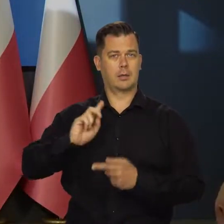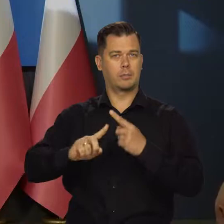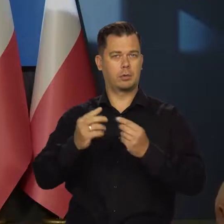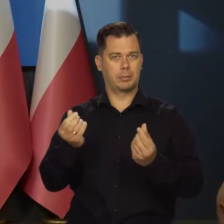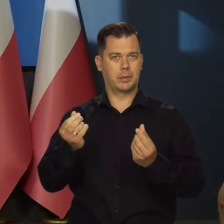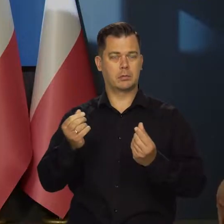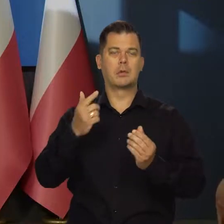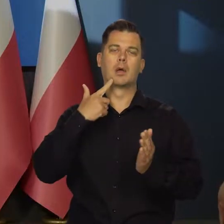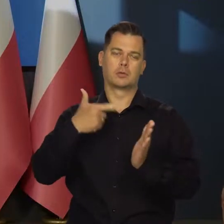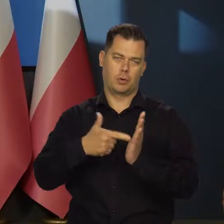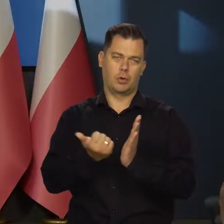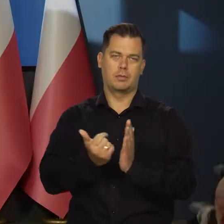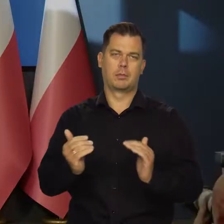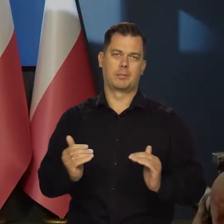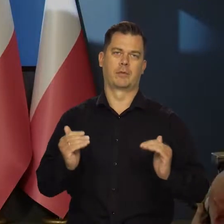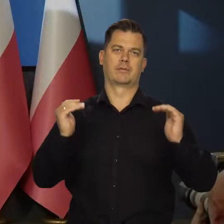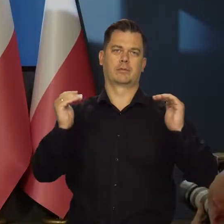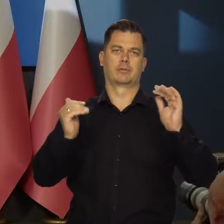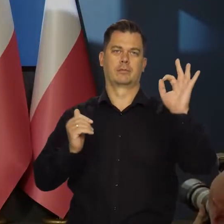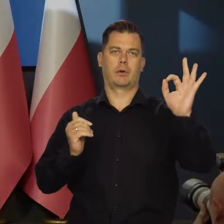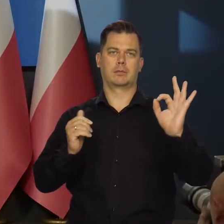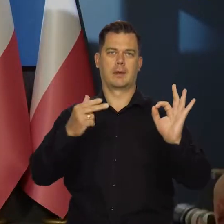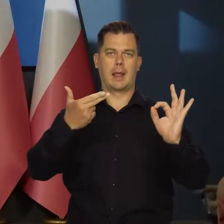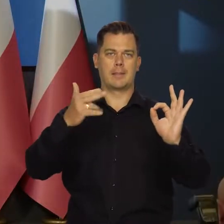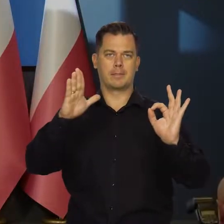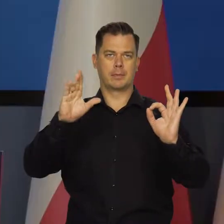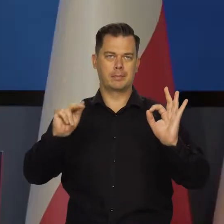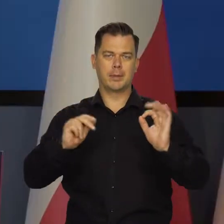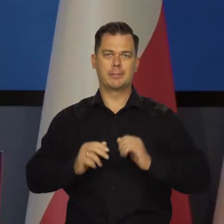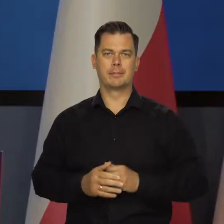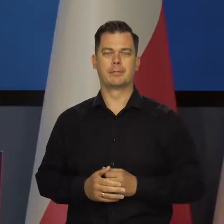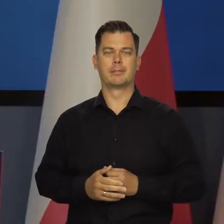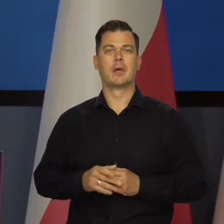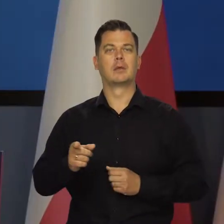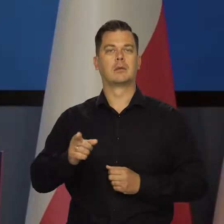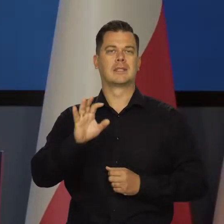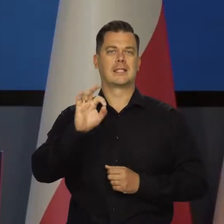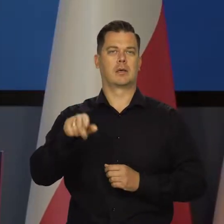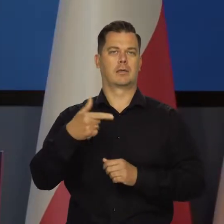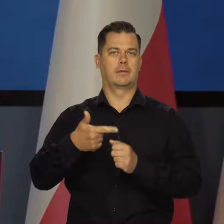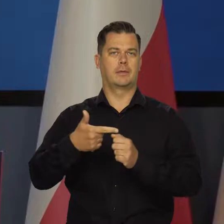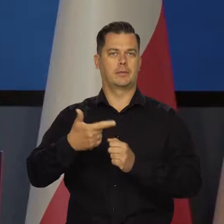ponownie podwyższyła stopy procentowe NBP, tym razem o 25 punktów bazowych.